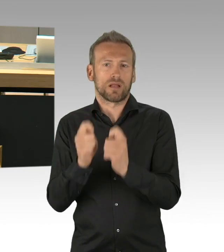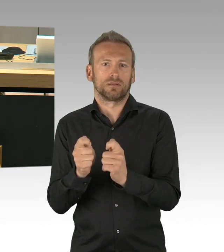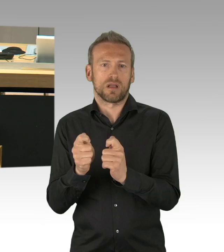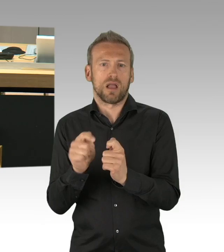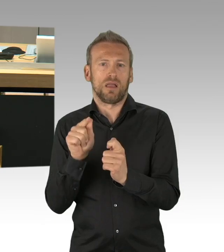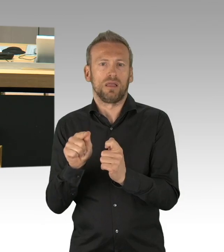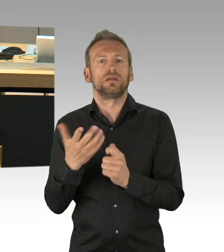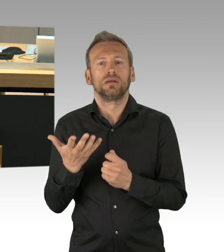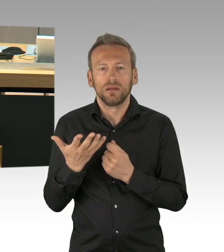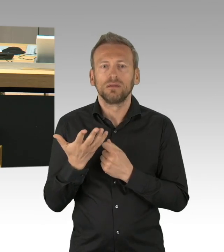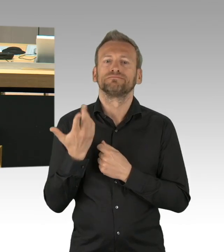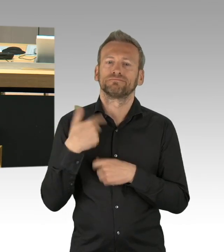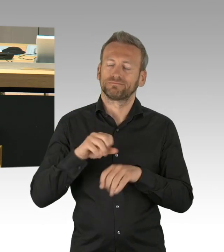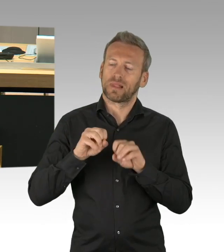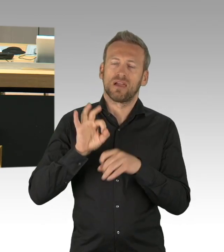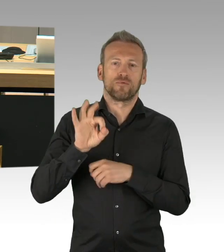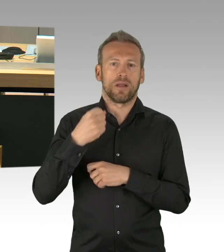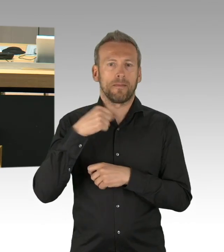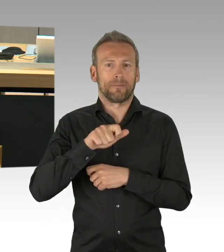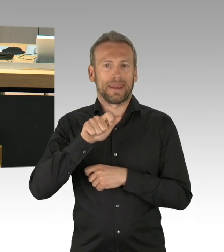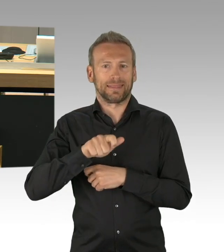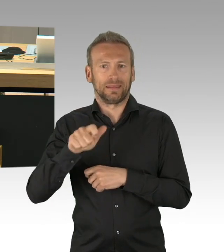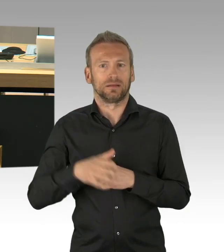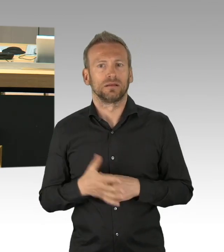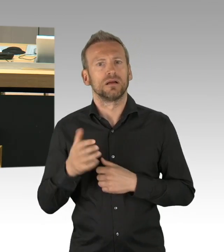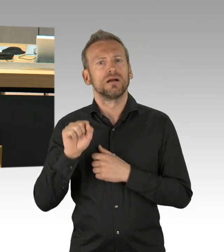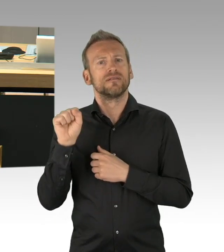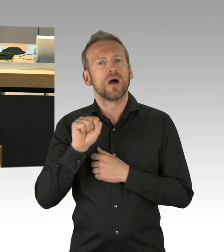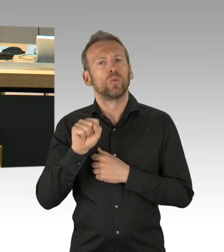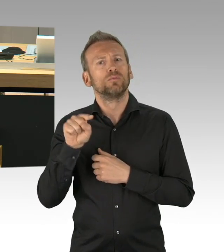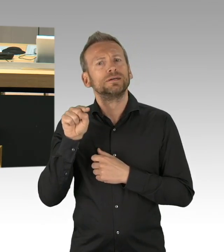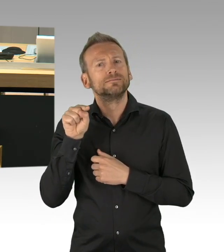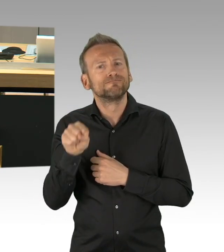um was geht es eigentlich außer um einen arbeitsfreien Tag, für dieses Versäumnis der Koalitionsfraktionen